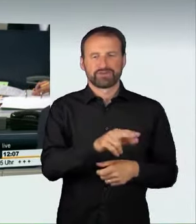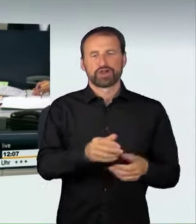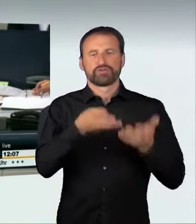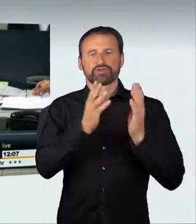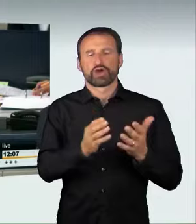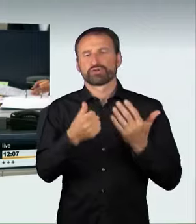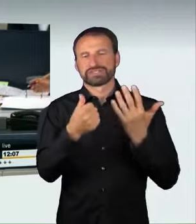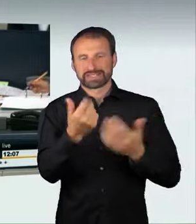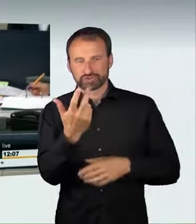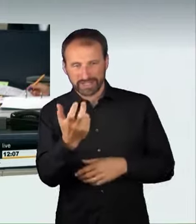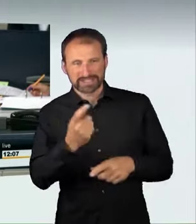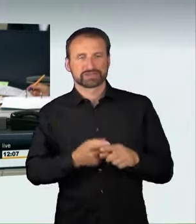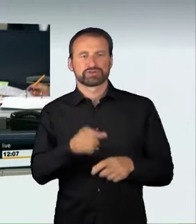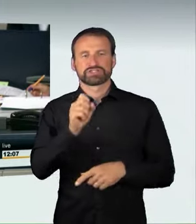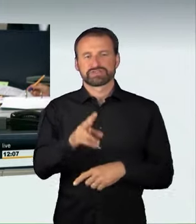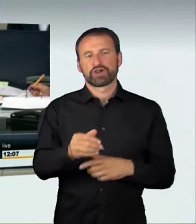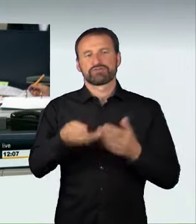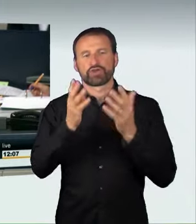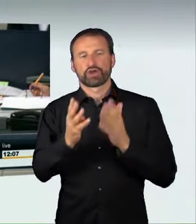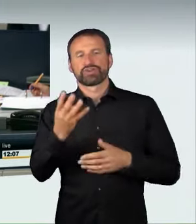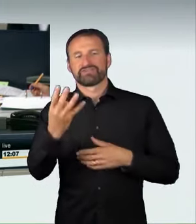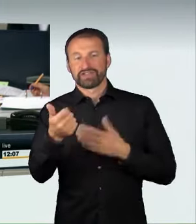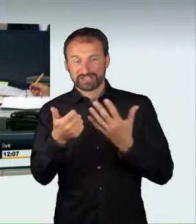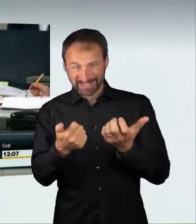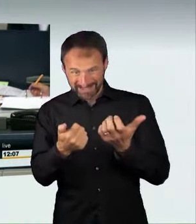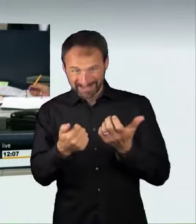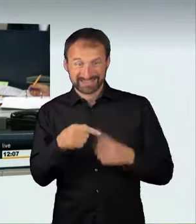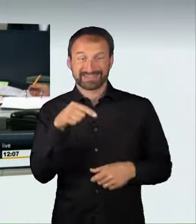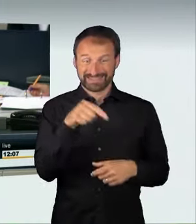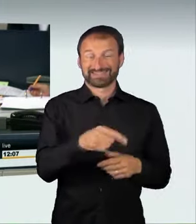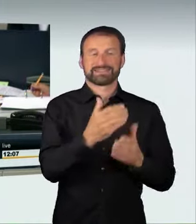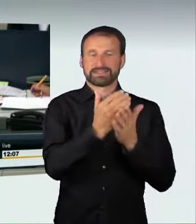den Gesetzentwurf des Bundesrates auf Drucksache 18/10145